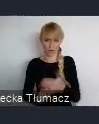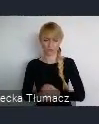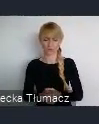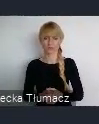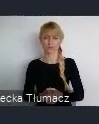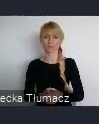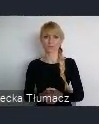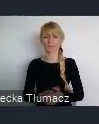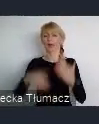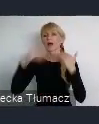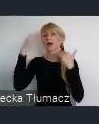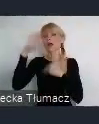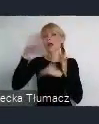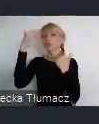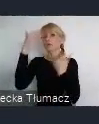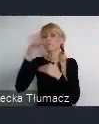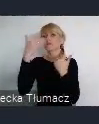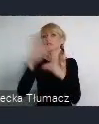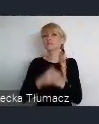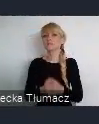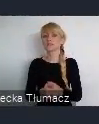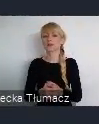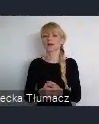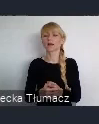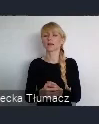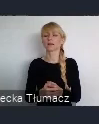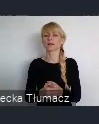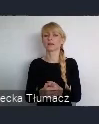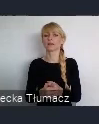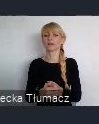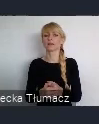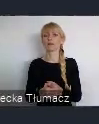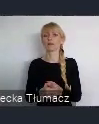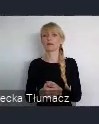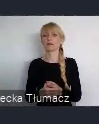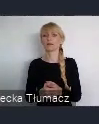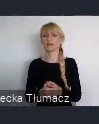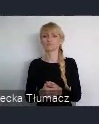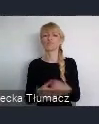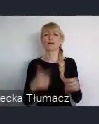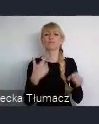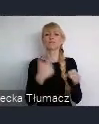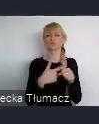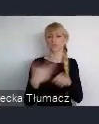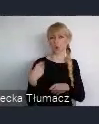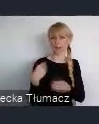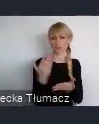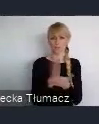Katowice stały się w dwudziestoleciu międzywojennym kolejnym prężnie,